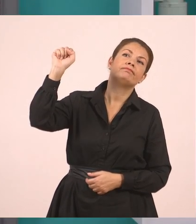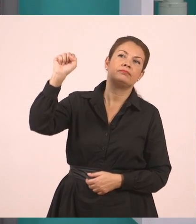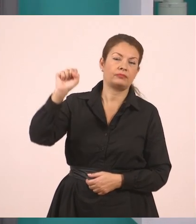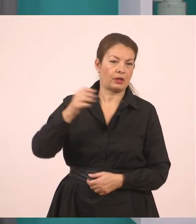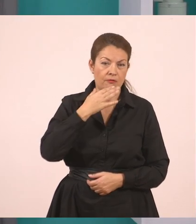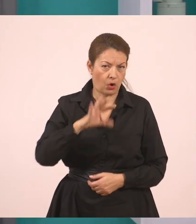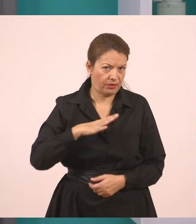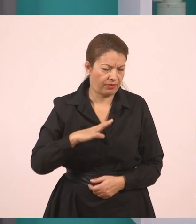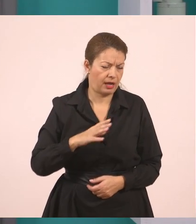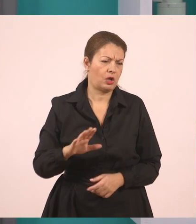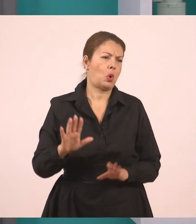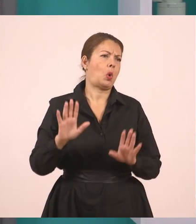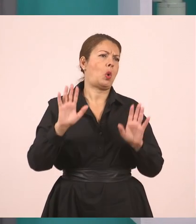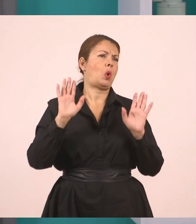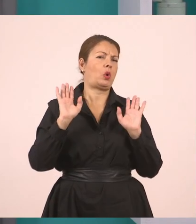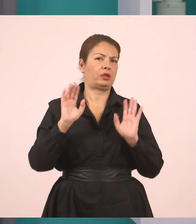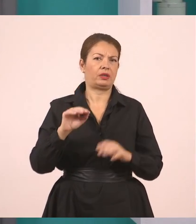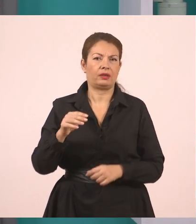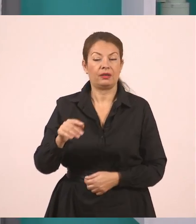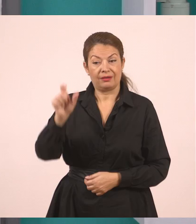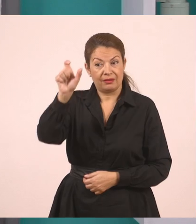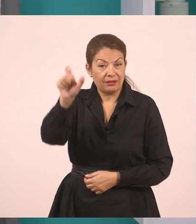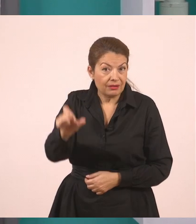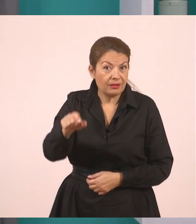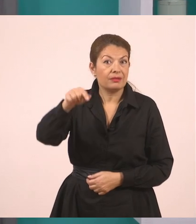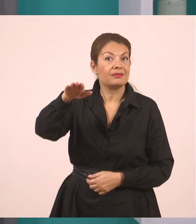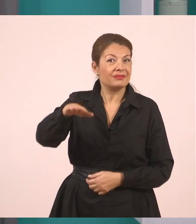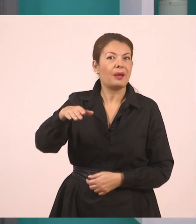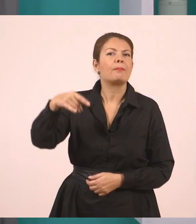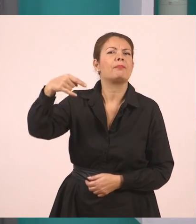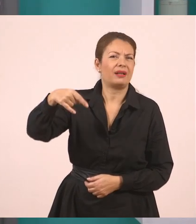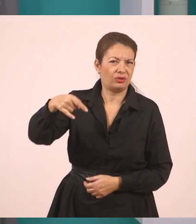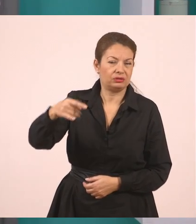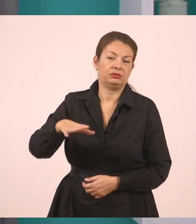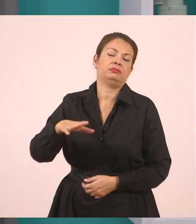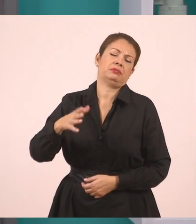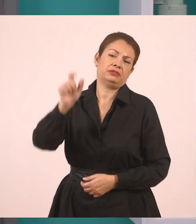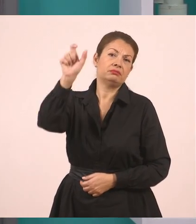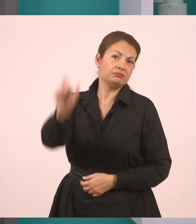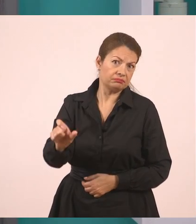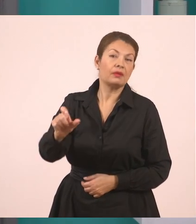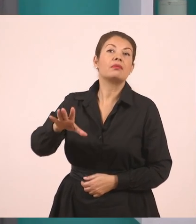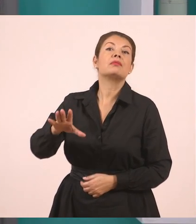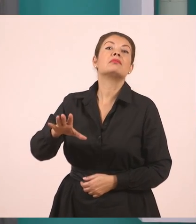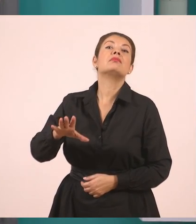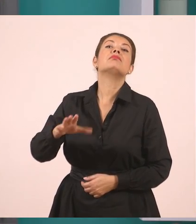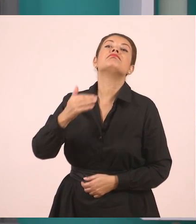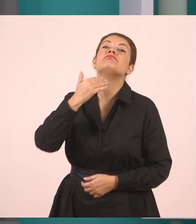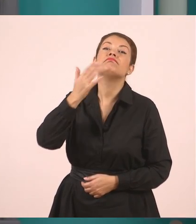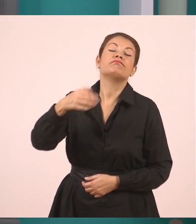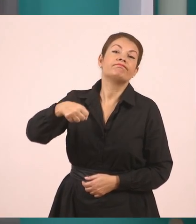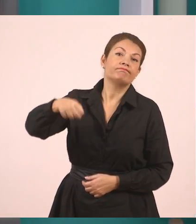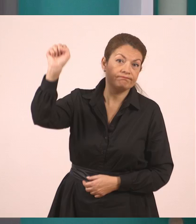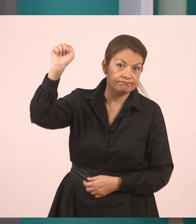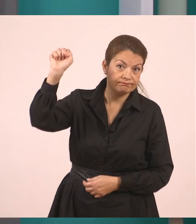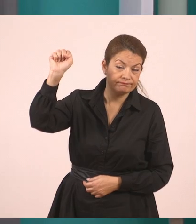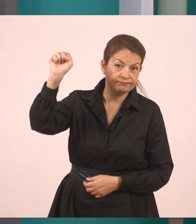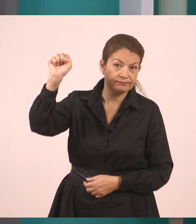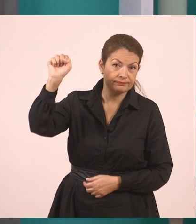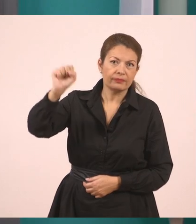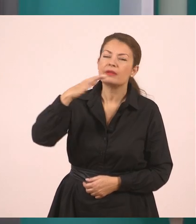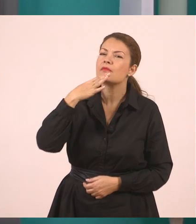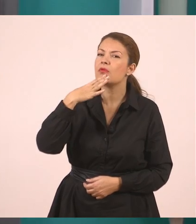Όμως αυτός αρνήθηκε γιατί...